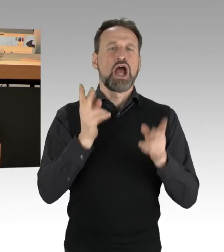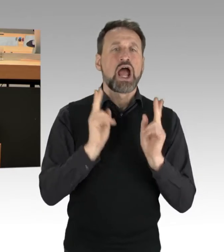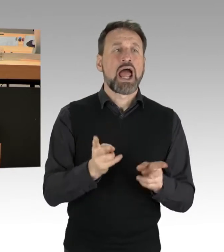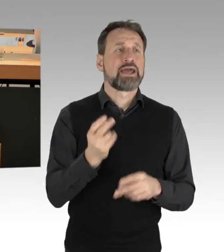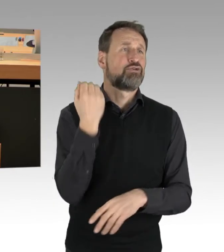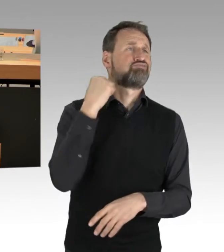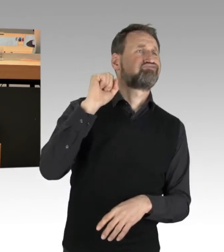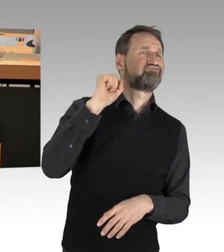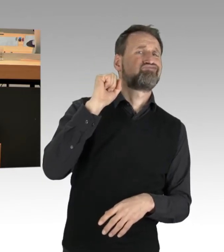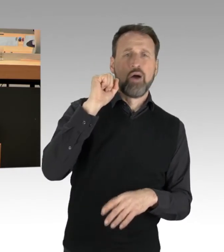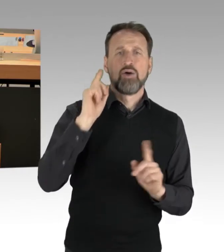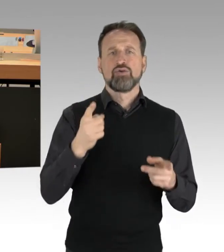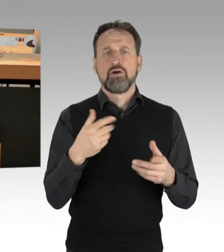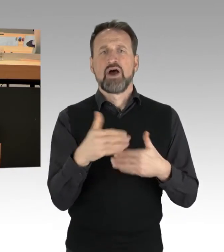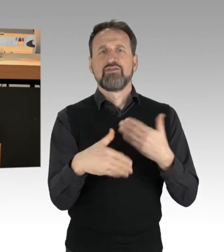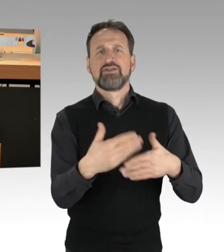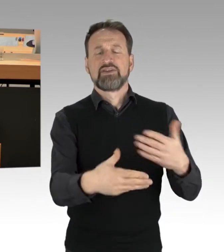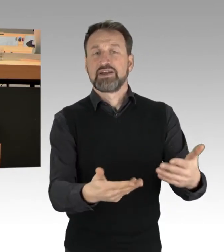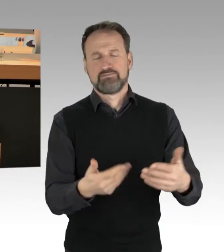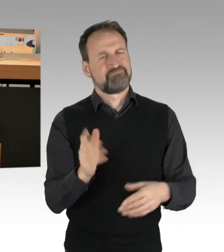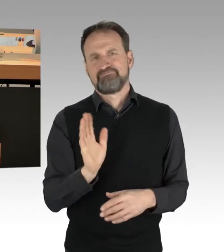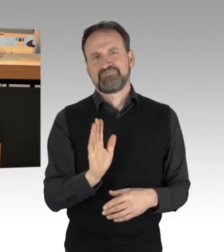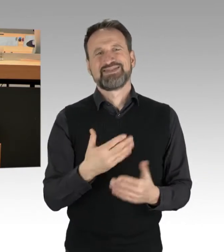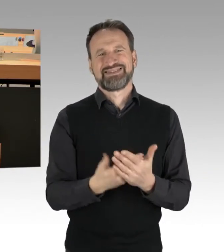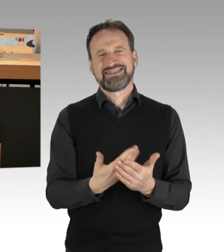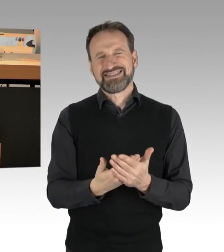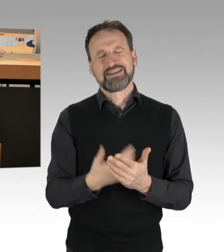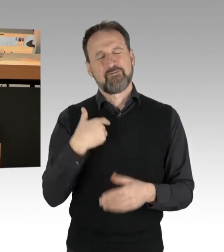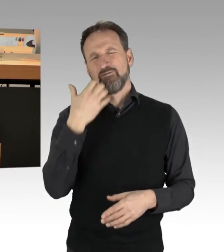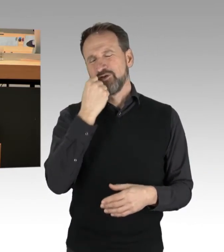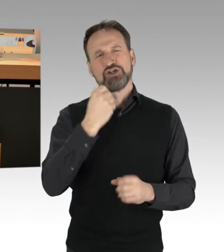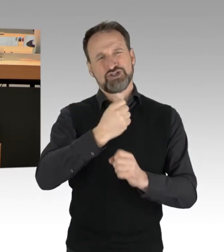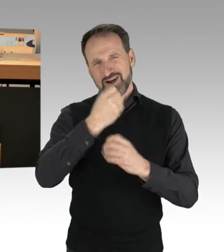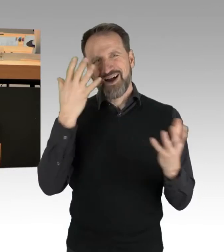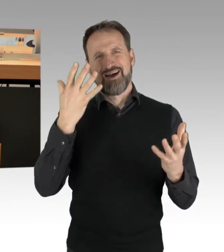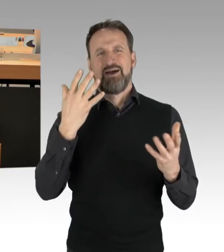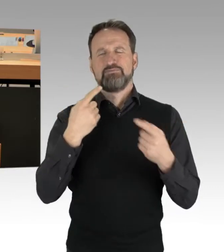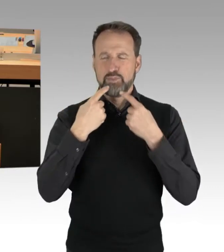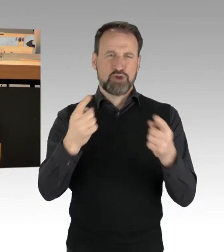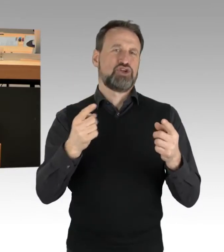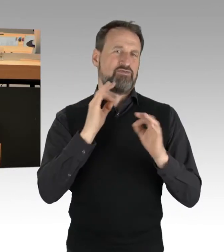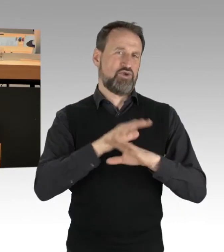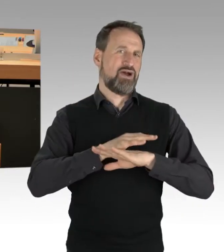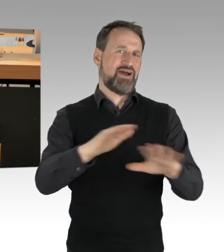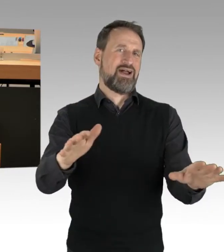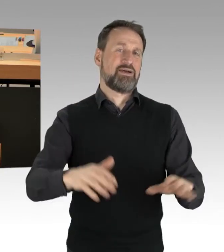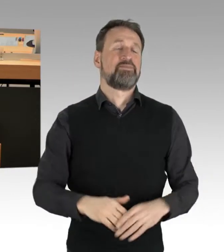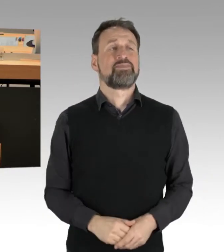Deswegen will ich vielleicht noch mal hier die Botschaft senden, vielleicht auch für uns alle, dass diejenigen,